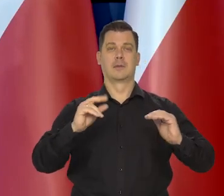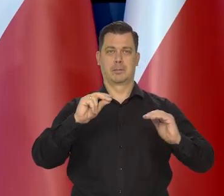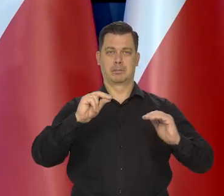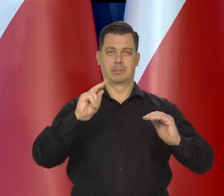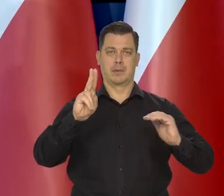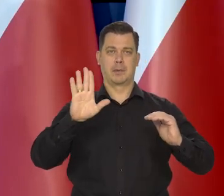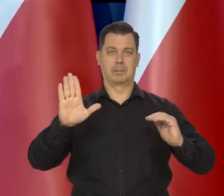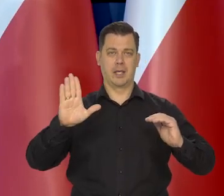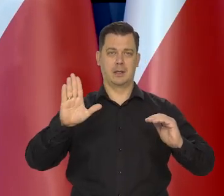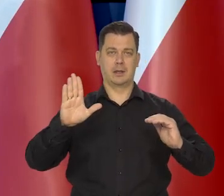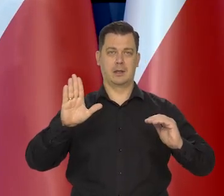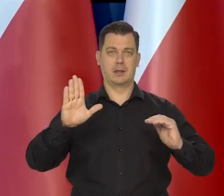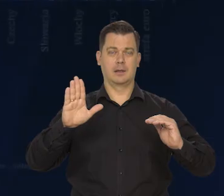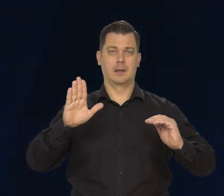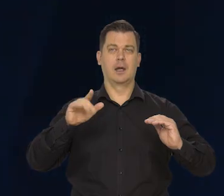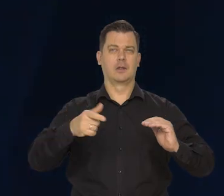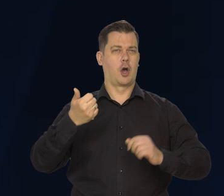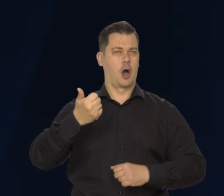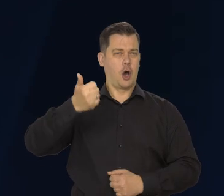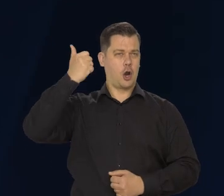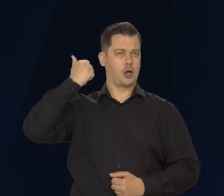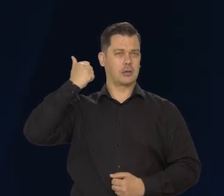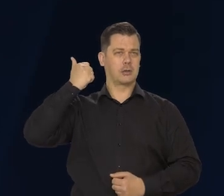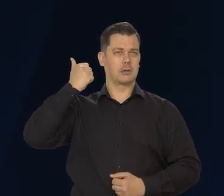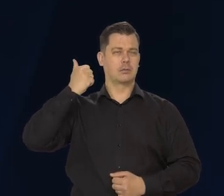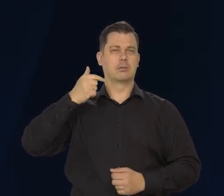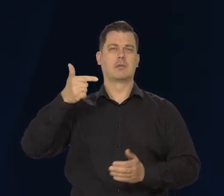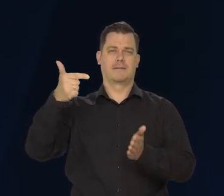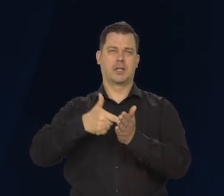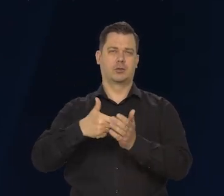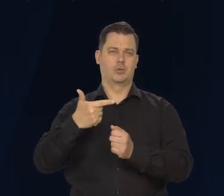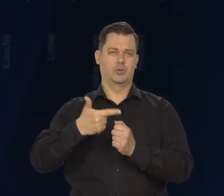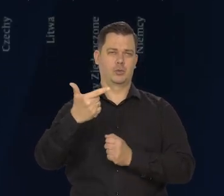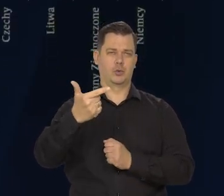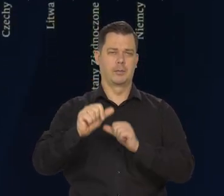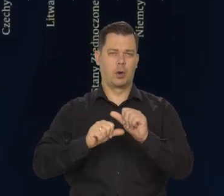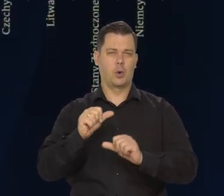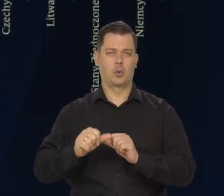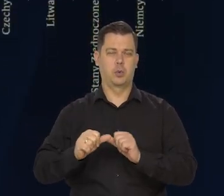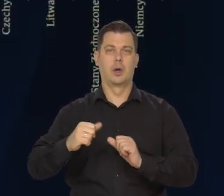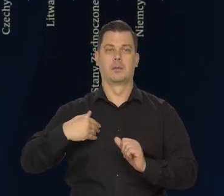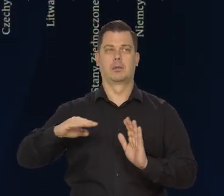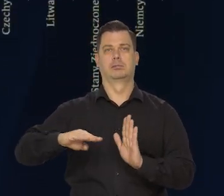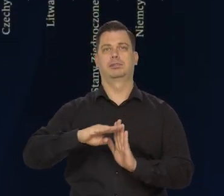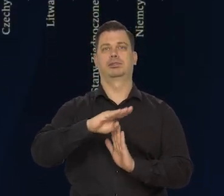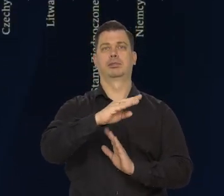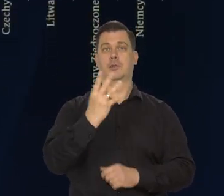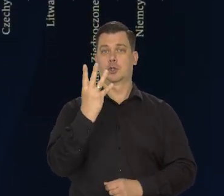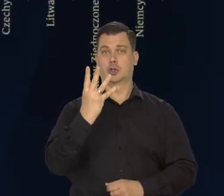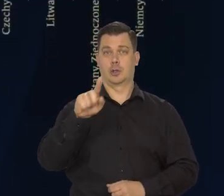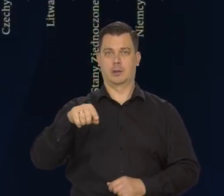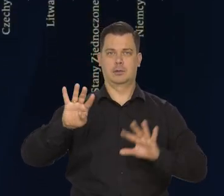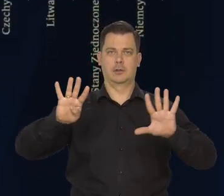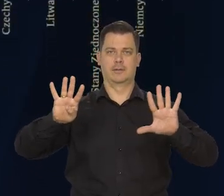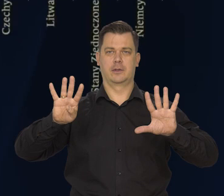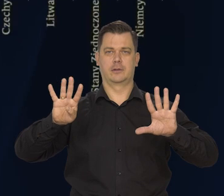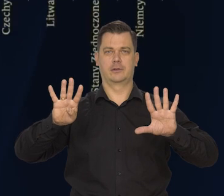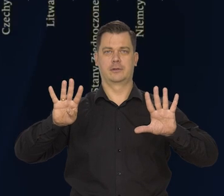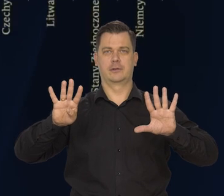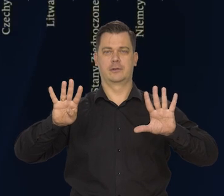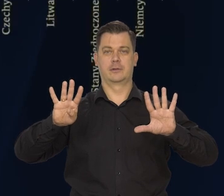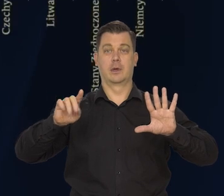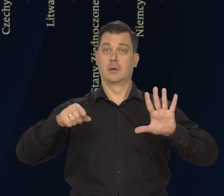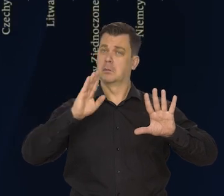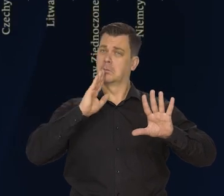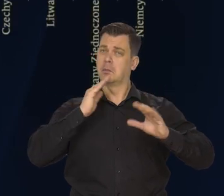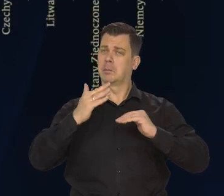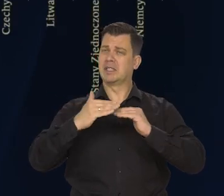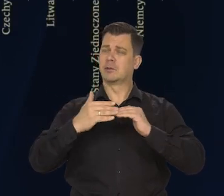Wzrost PKB w zeszłym roku - w 2022 roku wyniósł 4,9 prawie 5%.